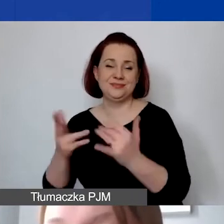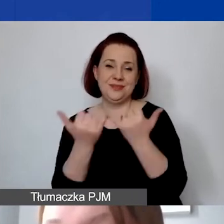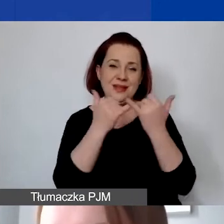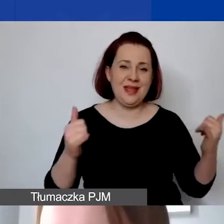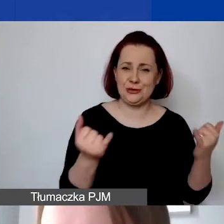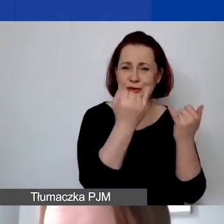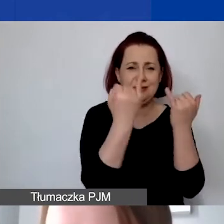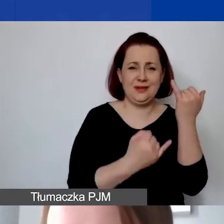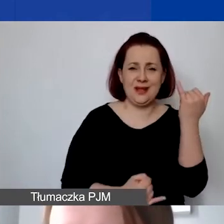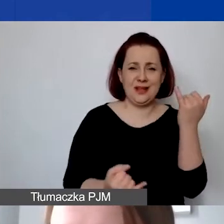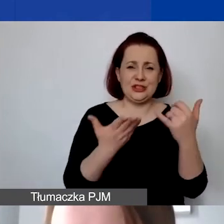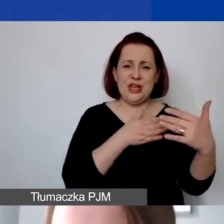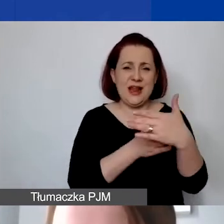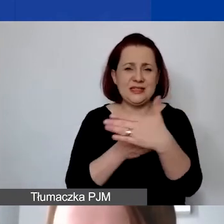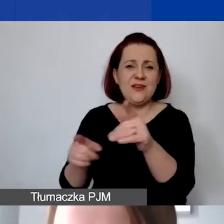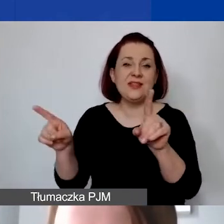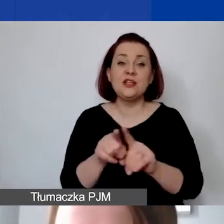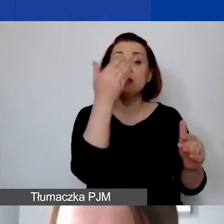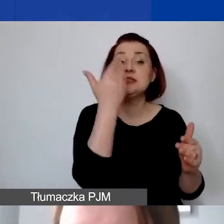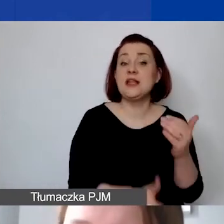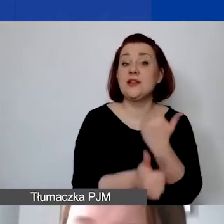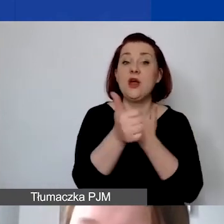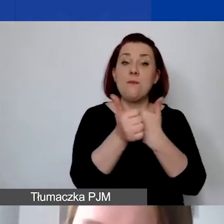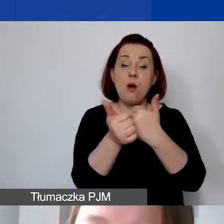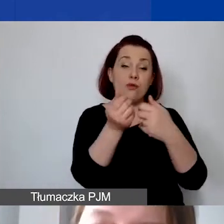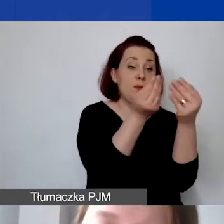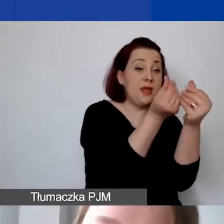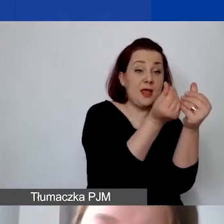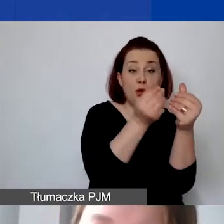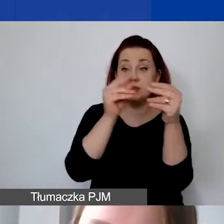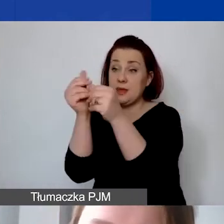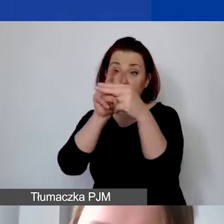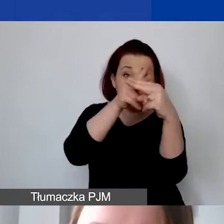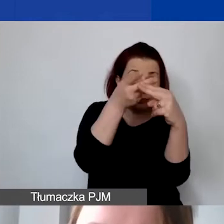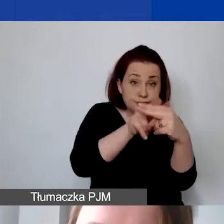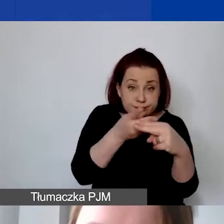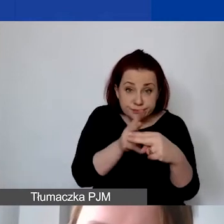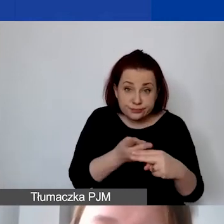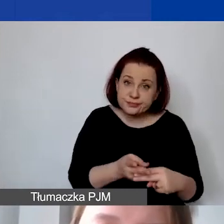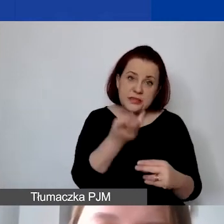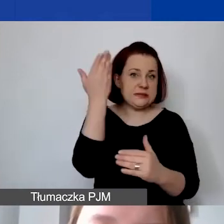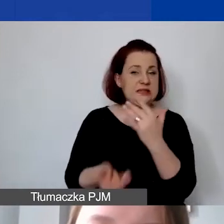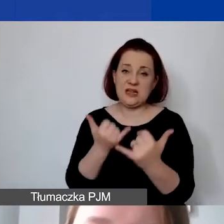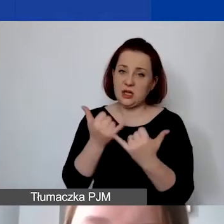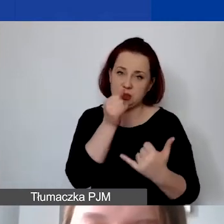czy strat spowodowanych różnicami kursowymi. Ryzyko kursowe jest po stronie grantobiorcy. Bardzo istotna kwestia -